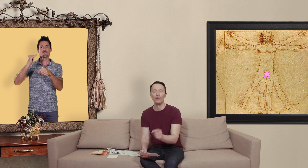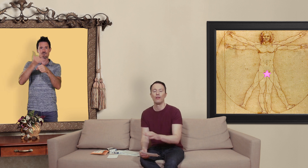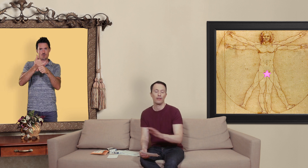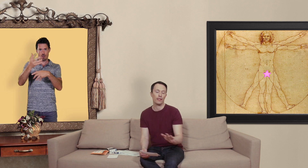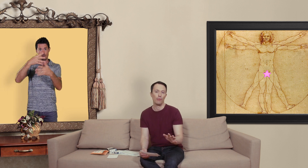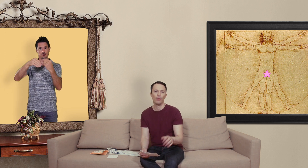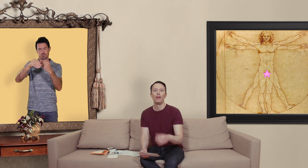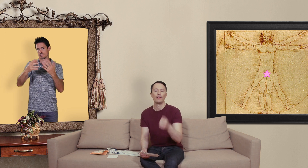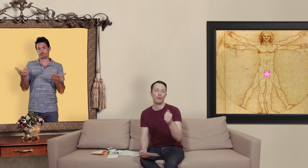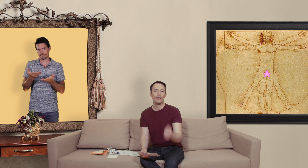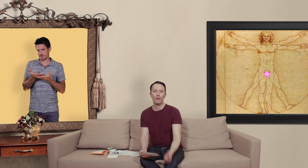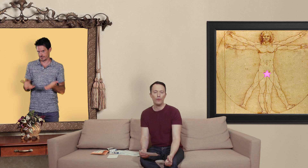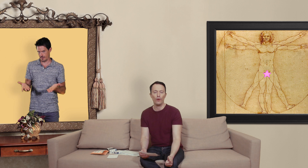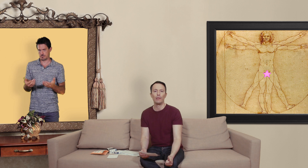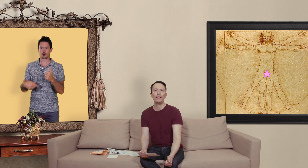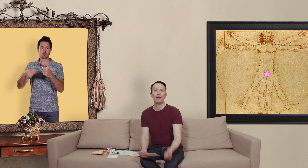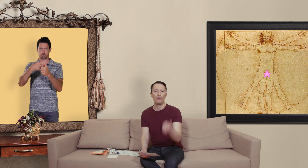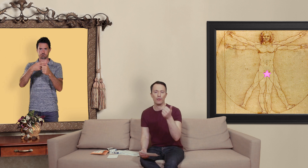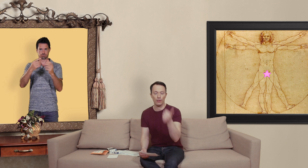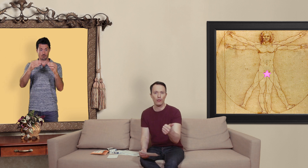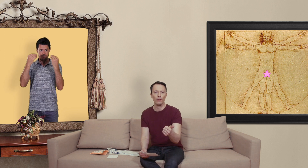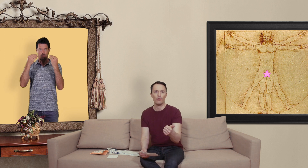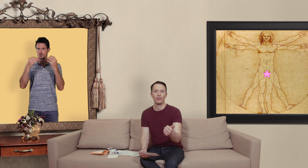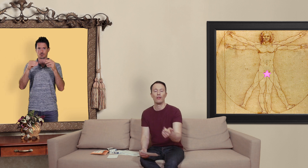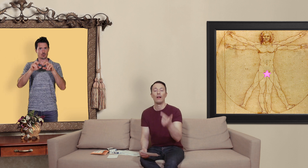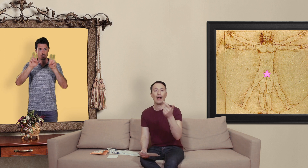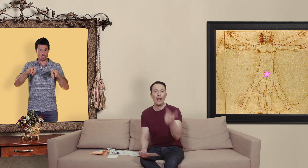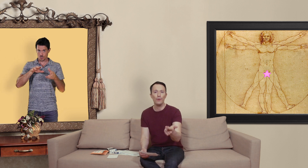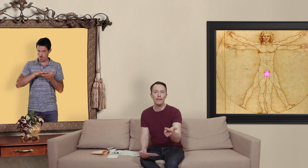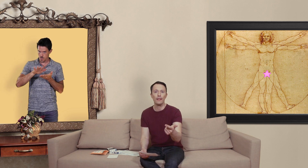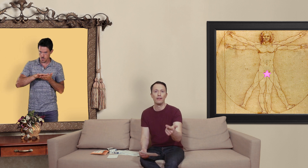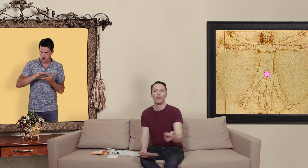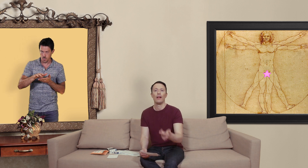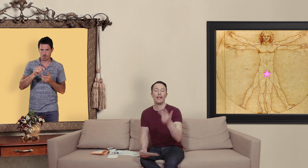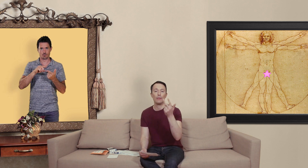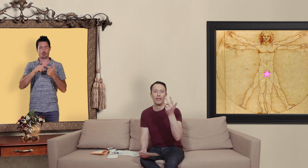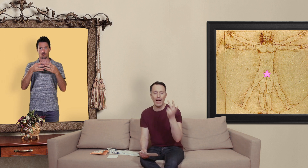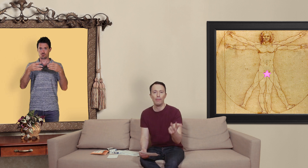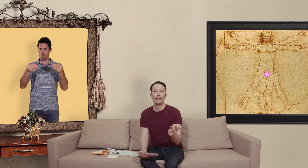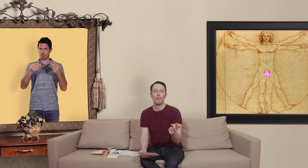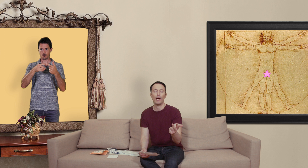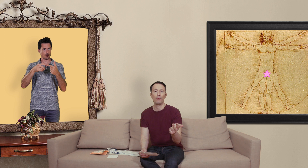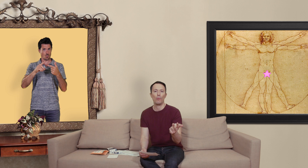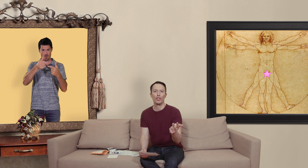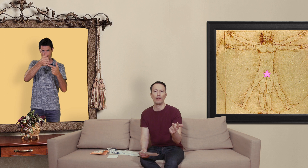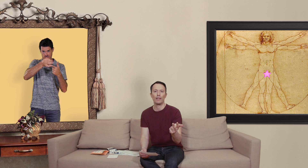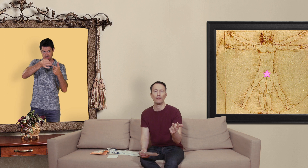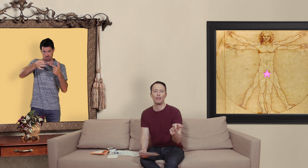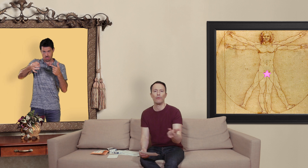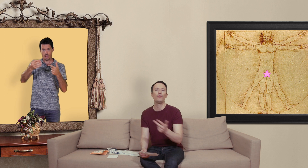c'est simple si on essaye de vous vendre des médicaments sans ordonnance à l'unité et à des prix imbattables par rapport au marché pharmaceutique vous